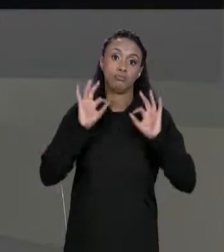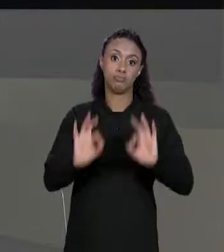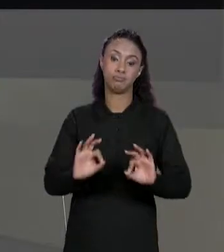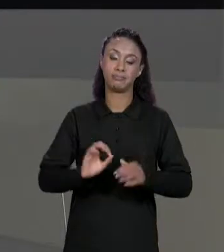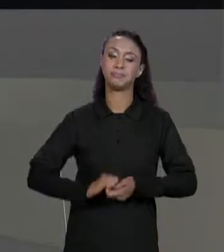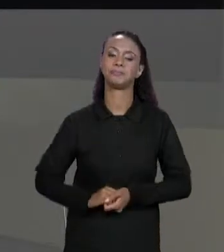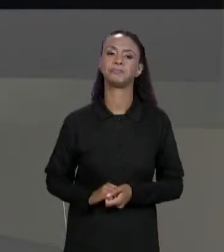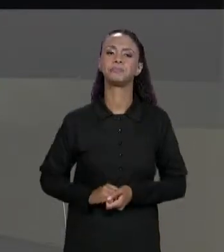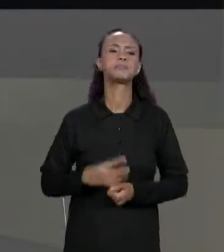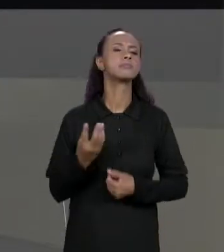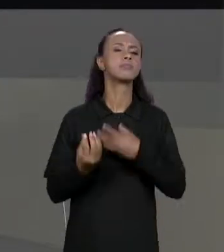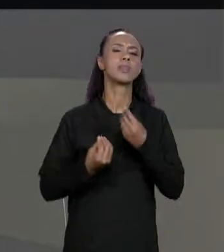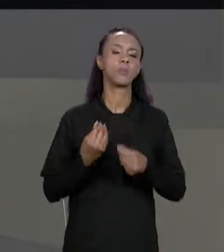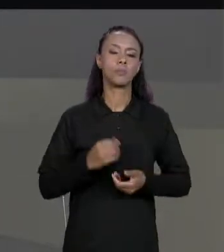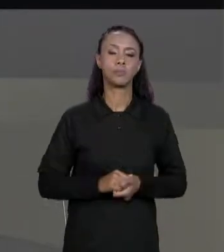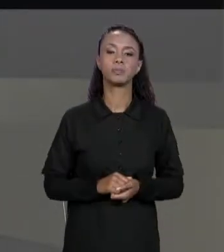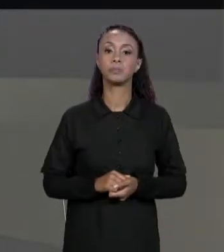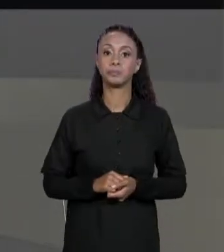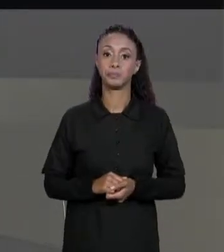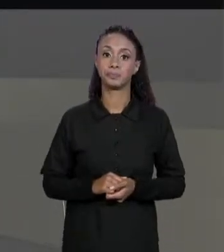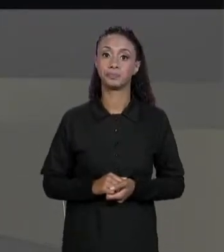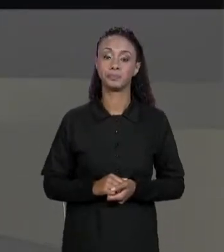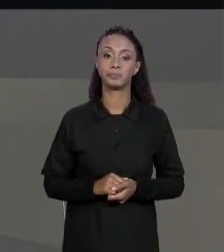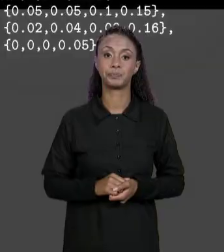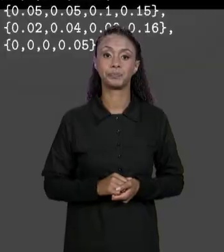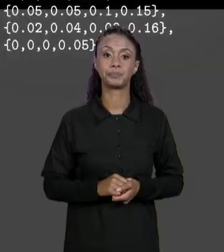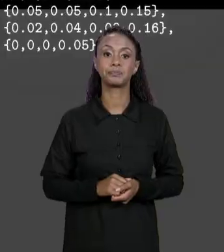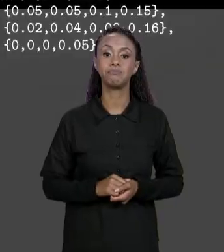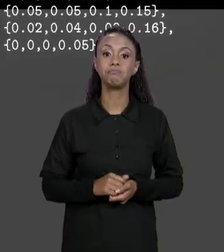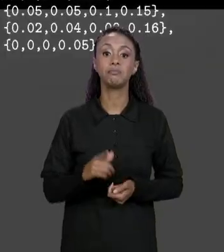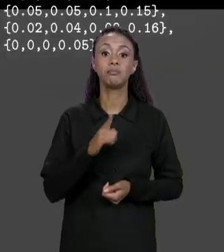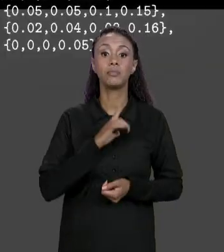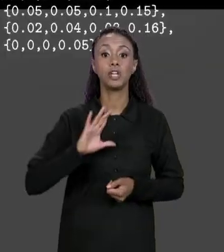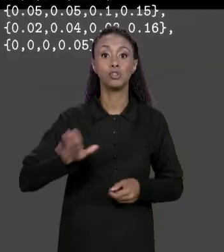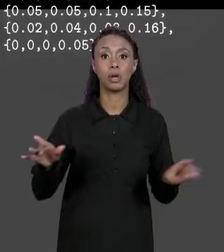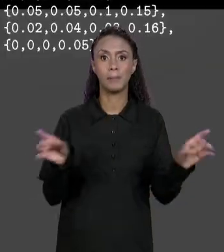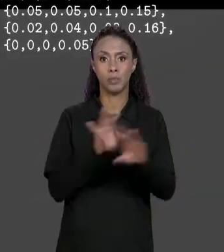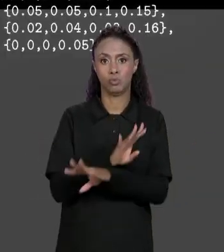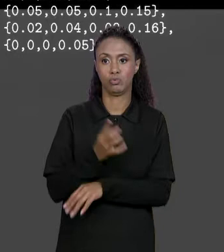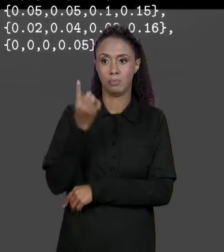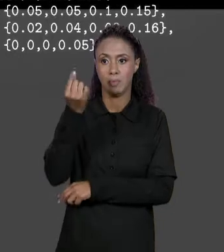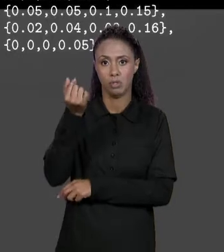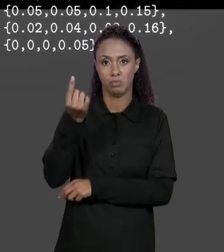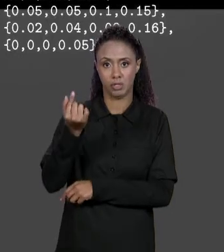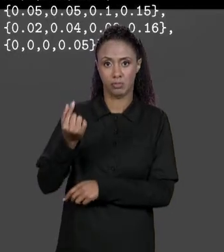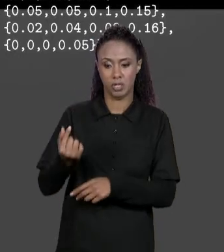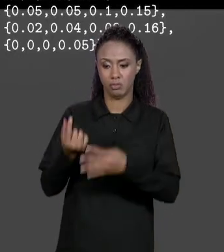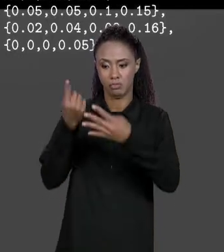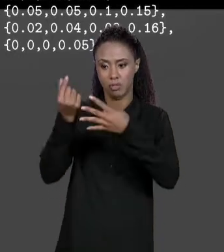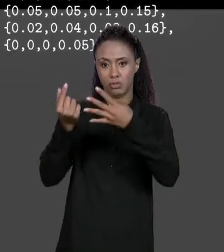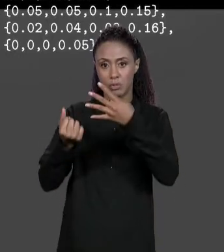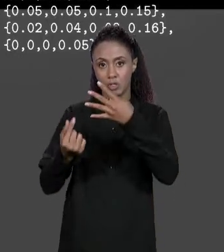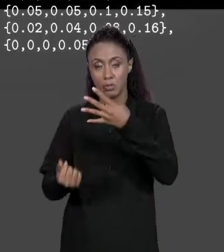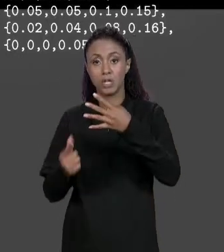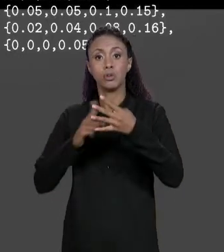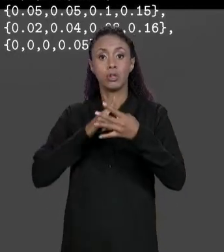GENTE VAI FAZER ISSO? TEM A MATRIZ DE PREÇOS, TEMOS A MATRIZ DE DESCONTOS, IREMOS